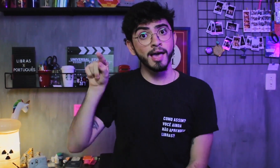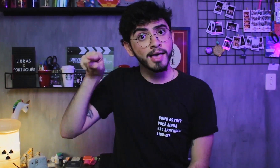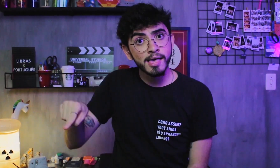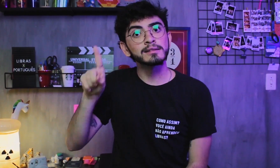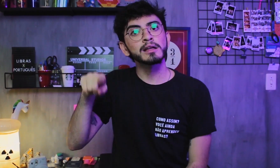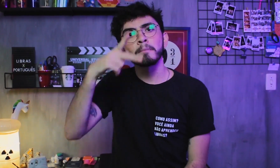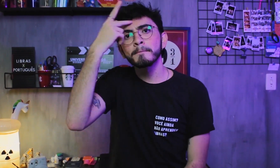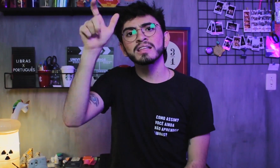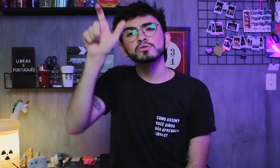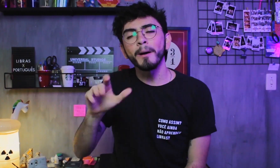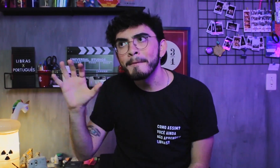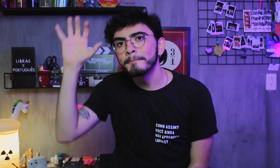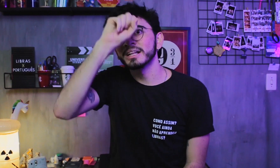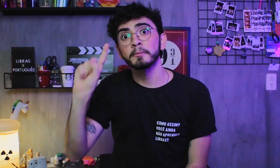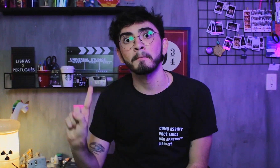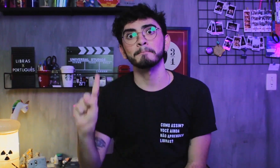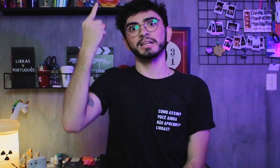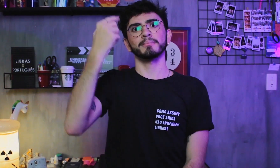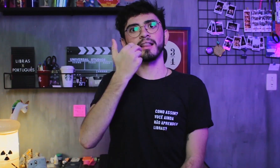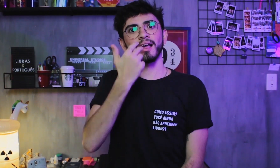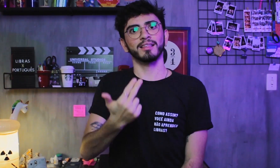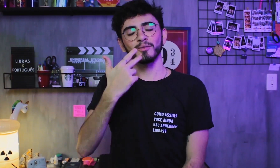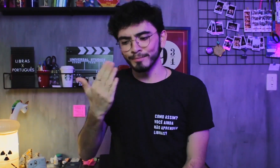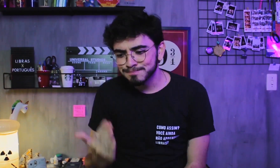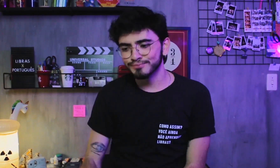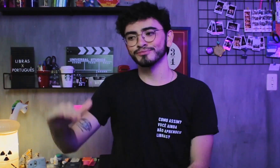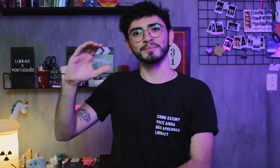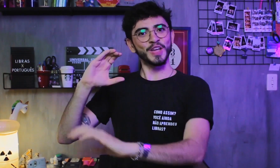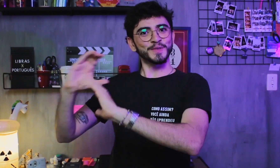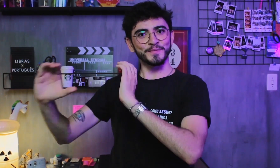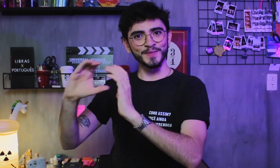é a primeira língua que uma pessoa aprende para se comunicar.